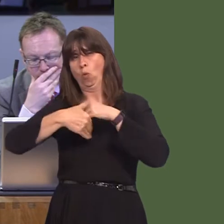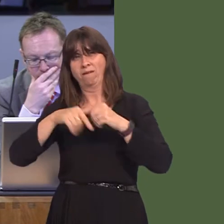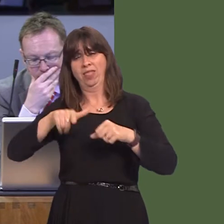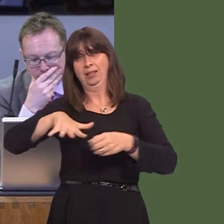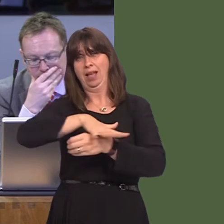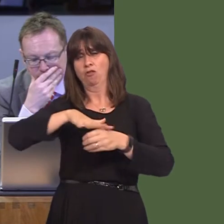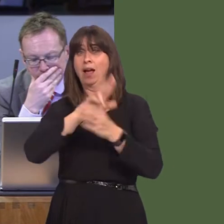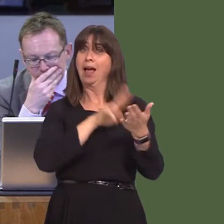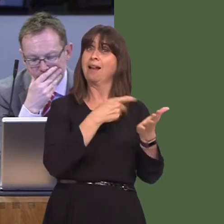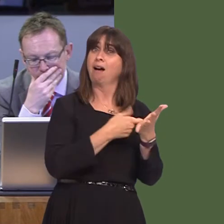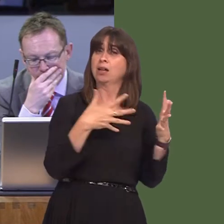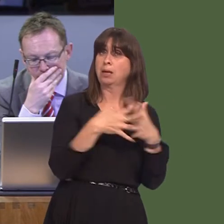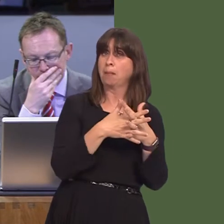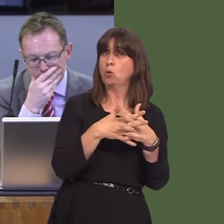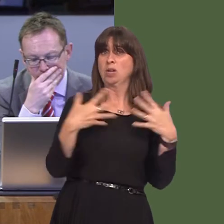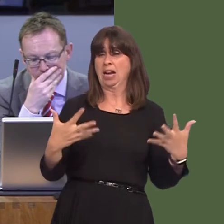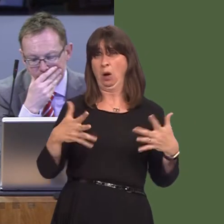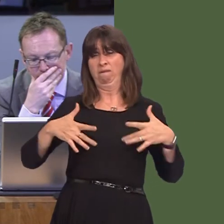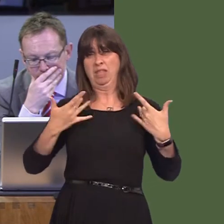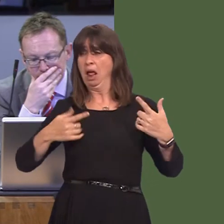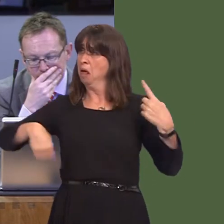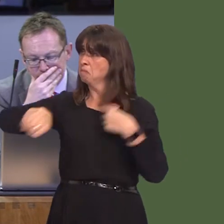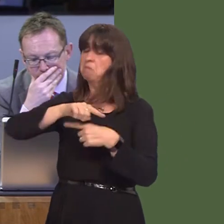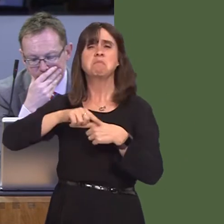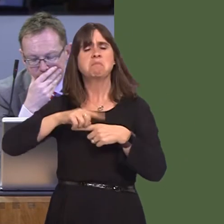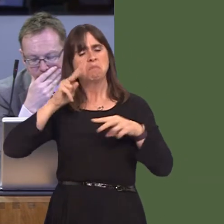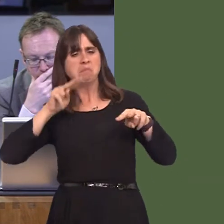that NRW have probably reached a position that they've put forward that is based on